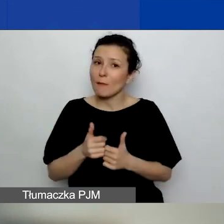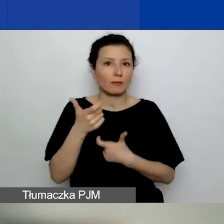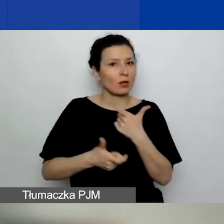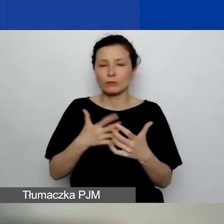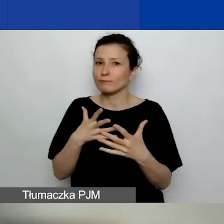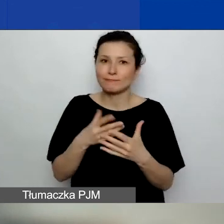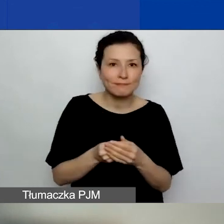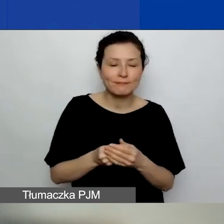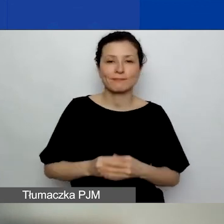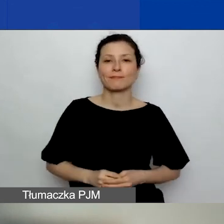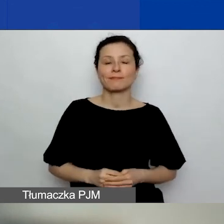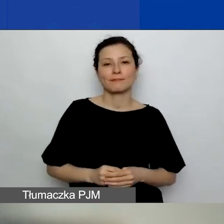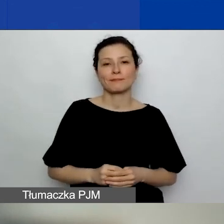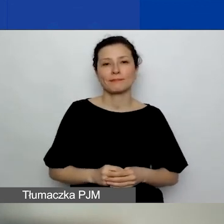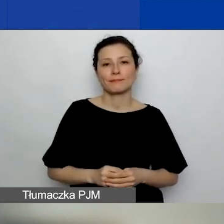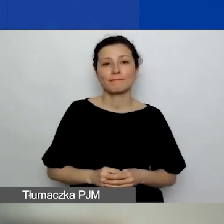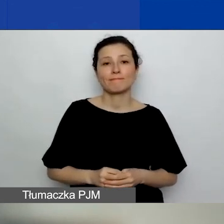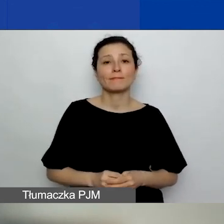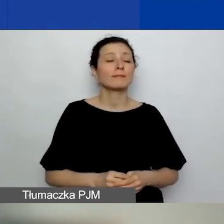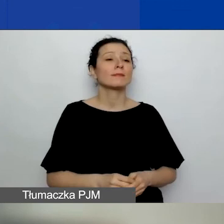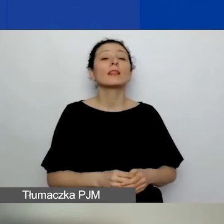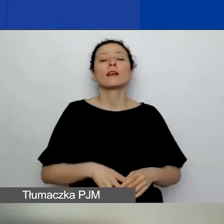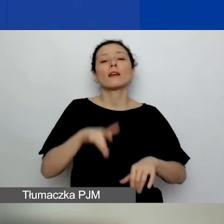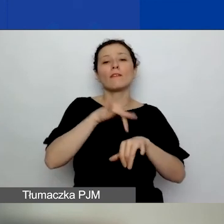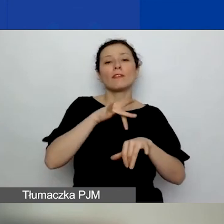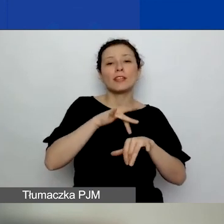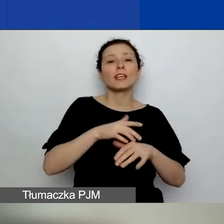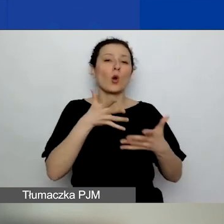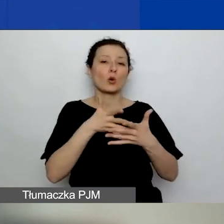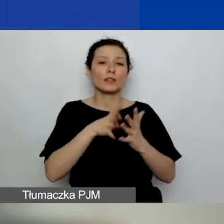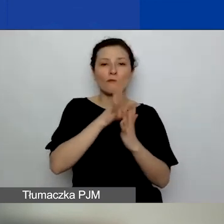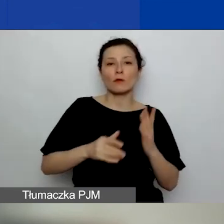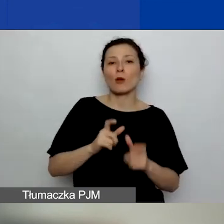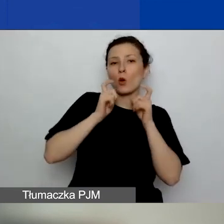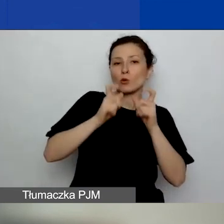Ogłosimy wyniki oceny formalnej do 25 kwietnia.